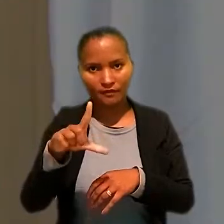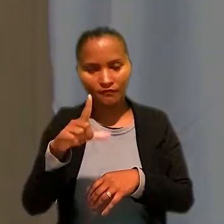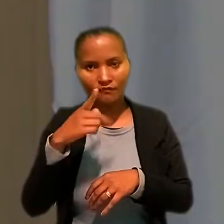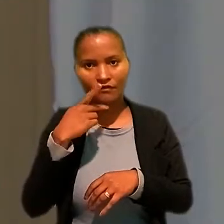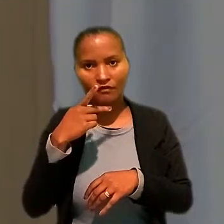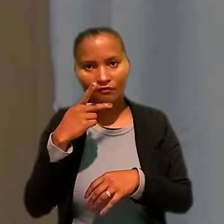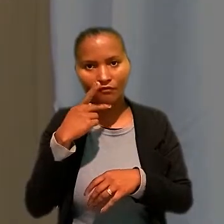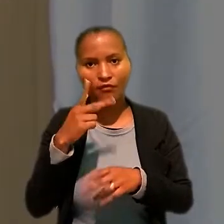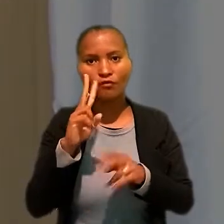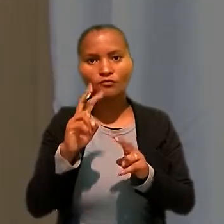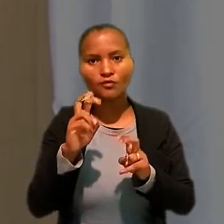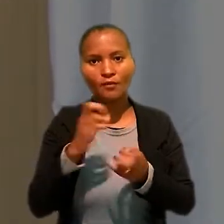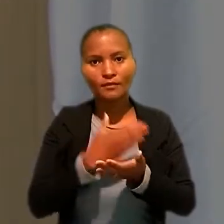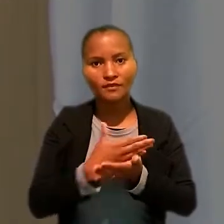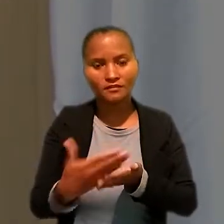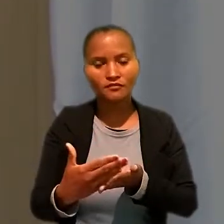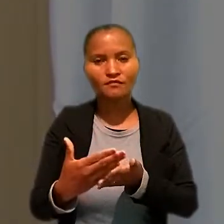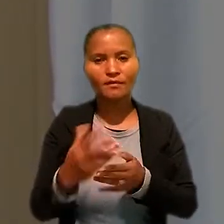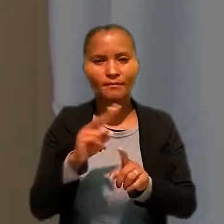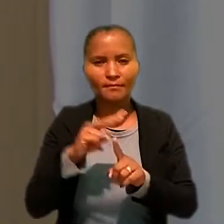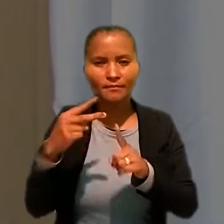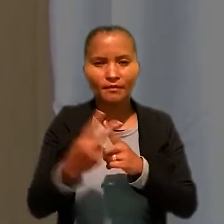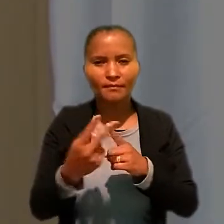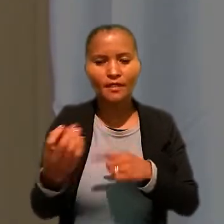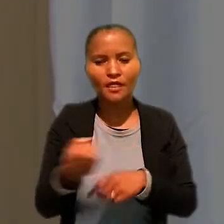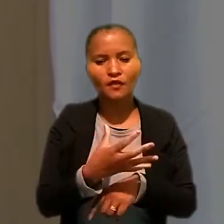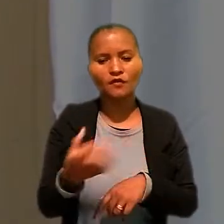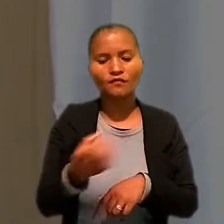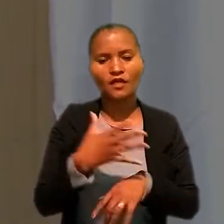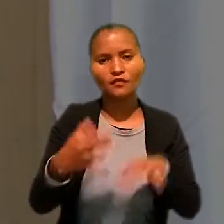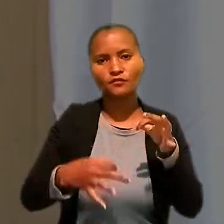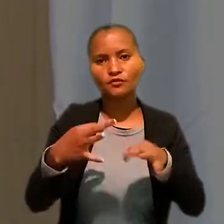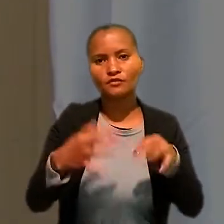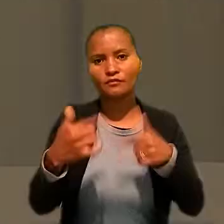que falou sobre iniciativas e perspectivas para renovar a Justiça do Trabalho.